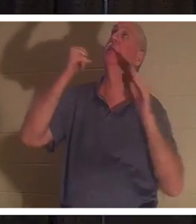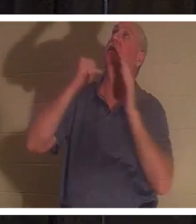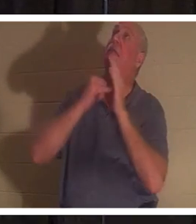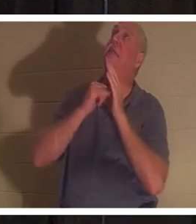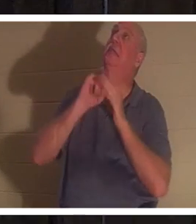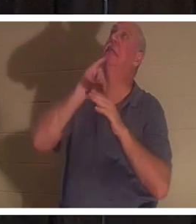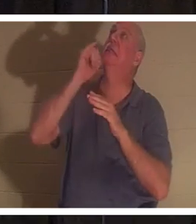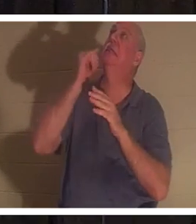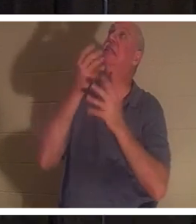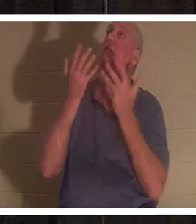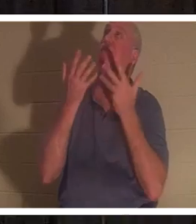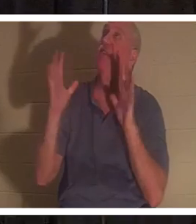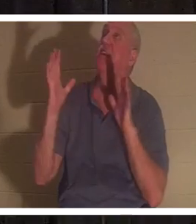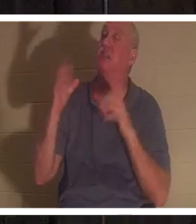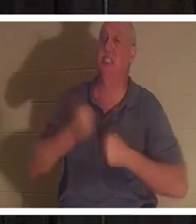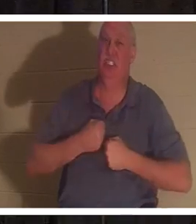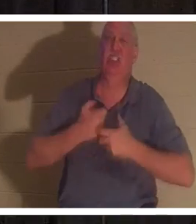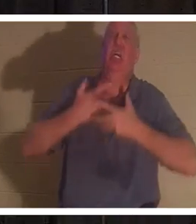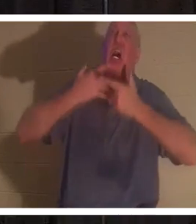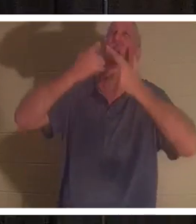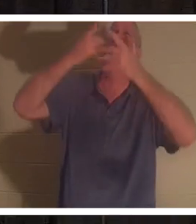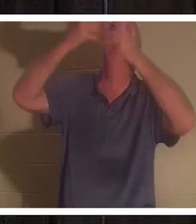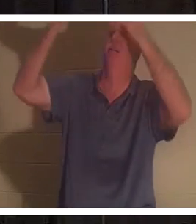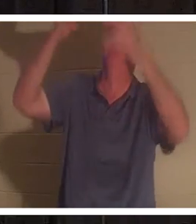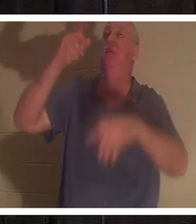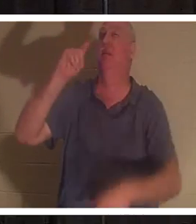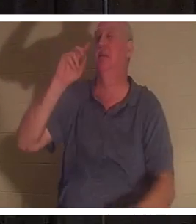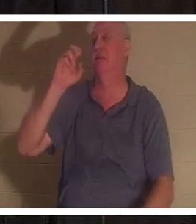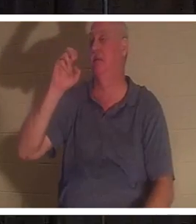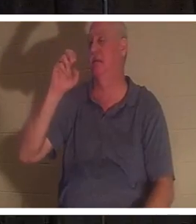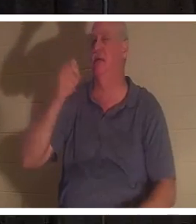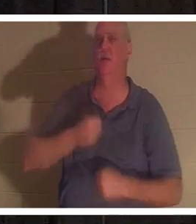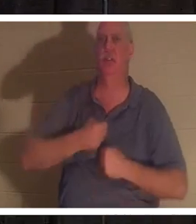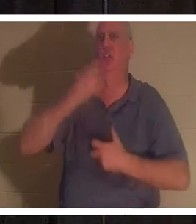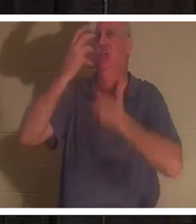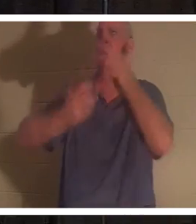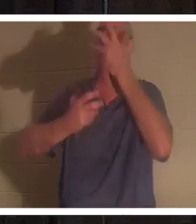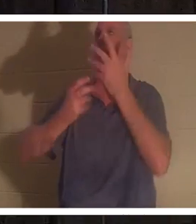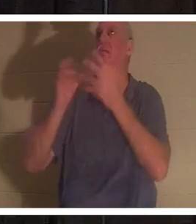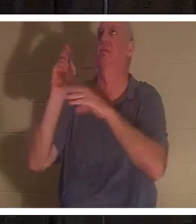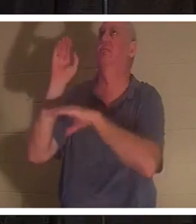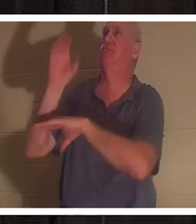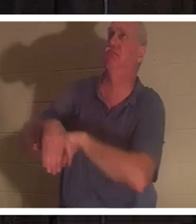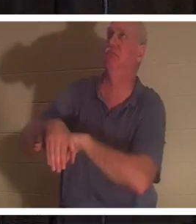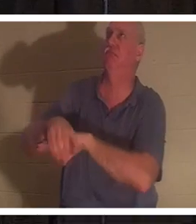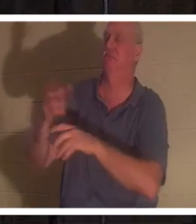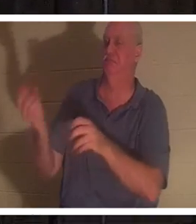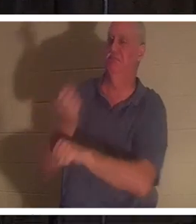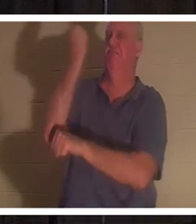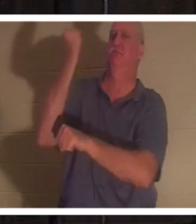चिल्लाया । यह "टेटेलेस्टाई" था यह विजय का जयघोष था। इसका मतलब क्या है? Tetelestai का मतलब है, इसका